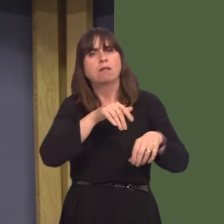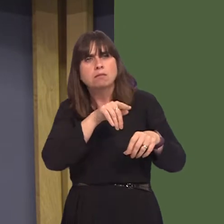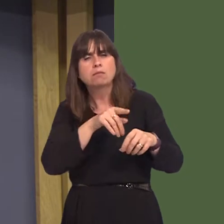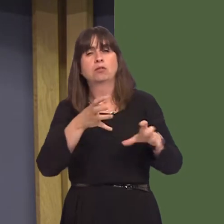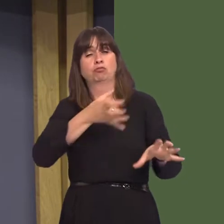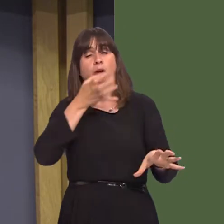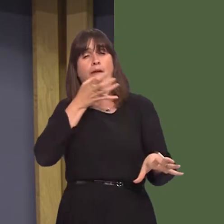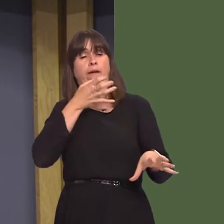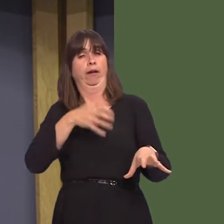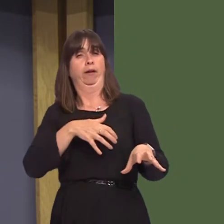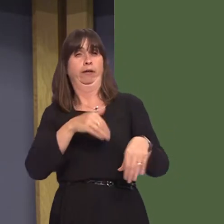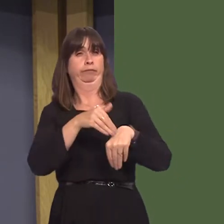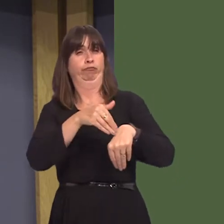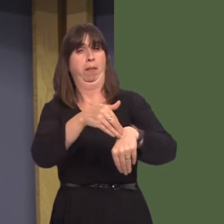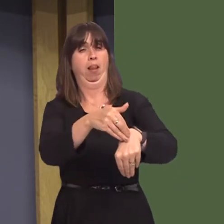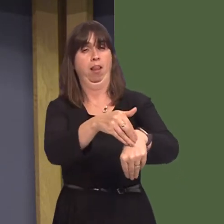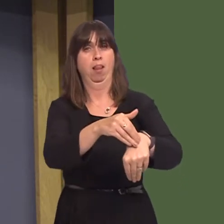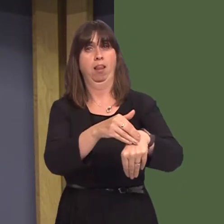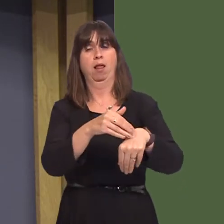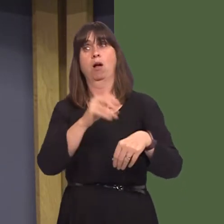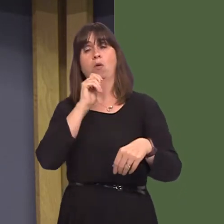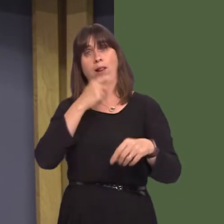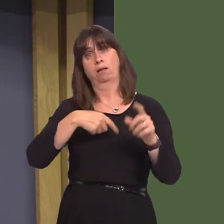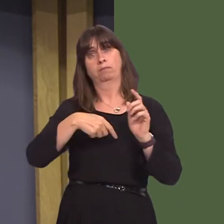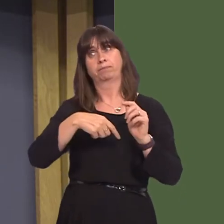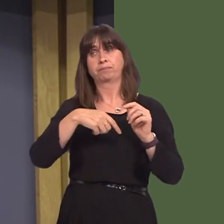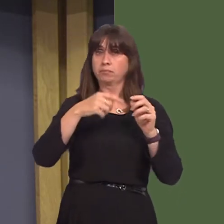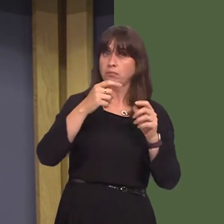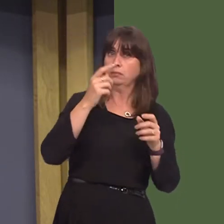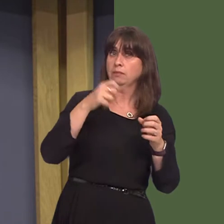will be given a chance to attend a course rather than face court. The course will be